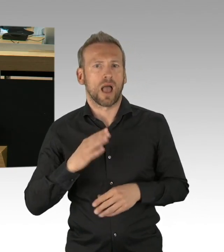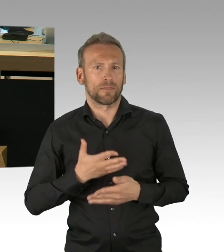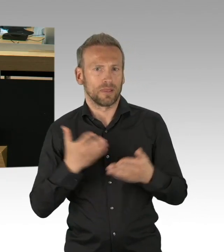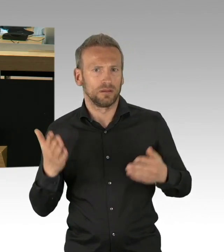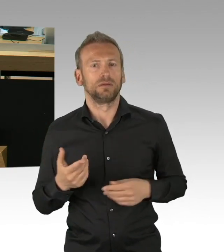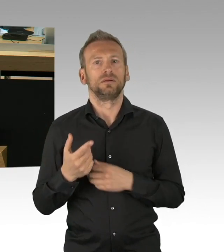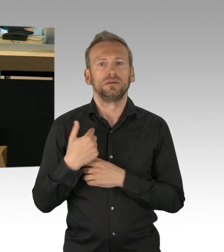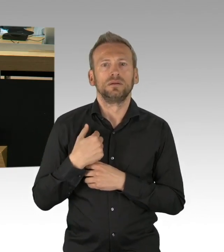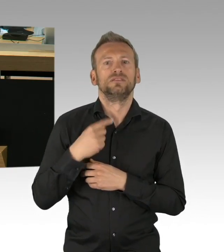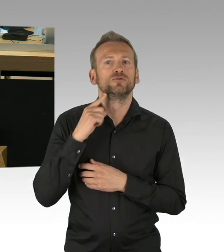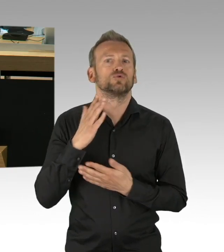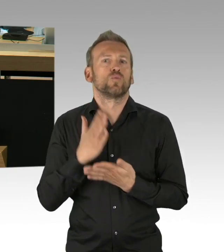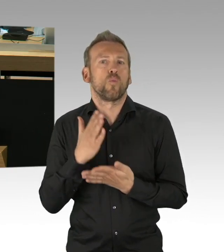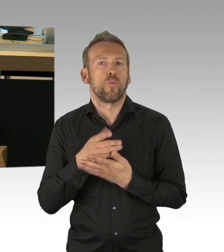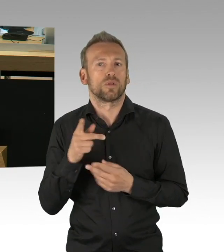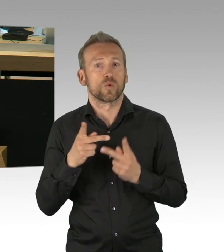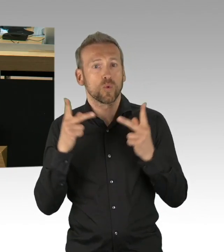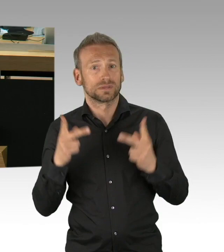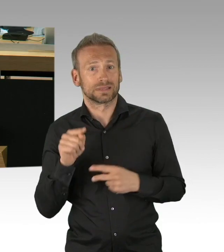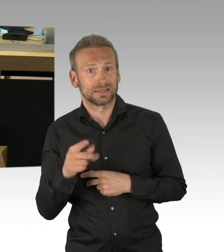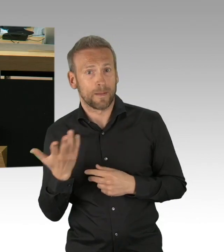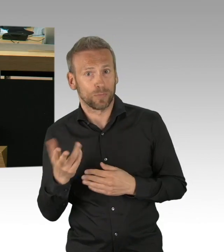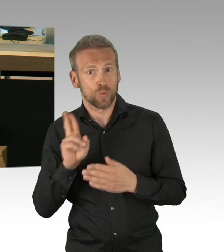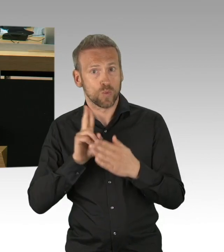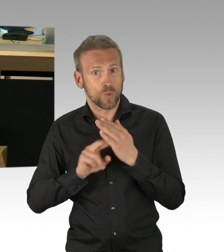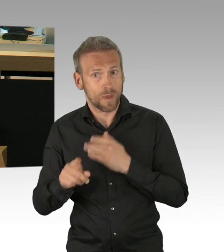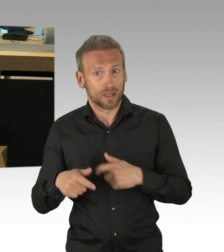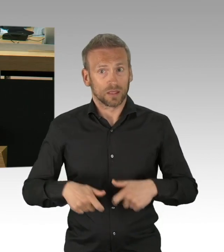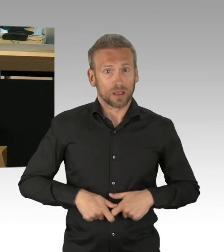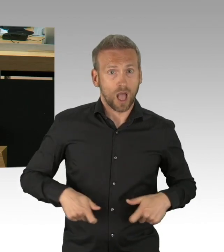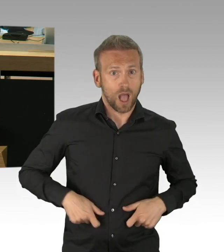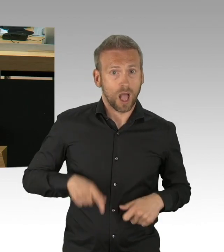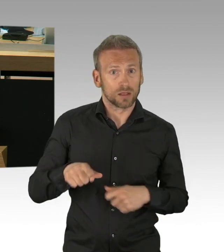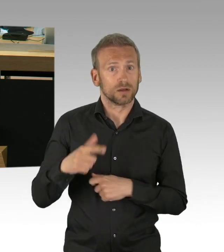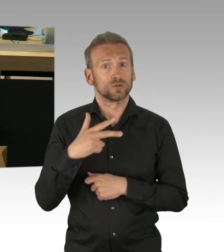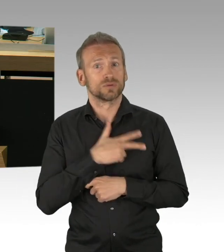und ich wüsste ganz gerne, wie wir insgesamt als Parlament dieses koordinieren zu einem richtigen Controlling